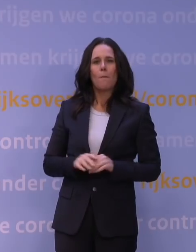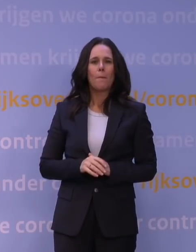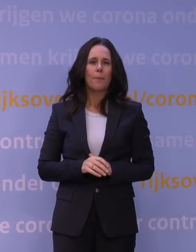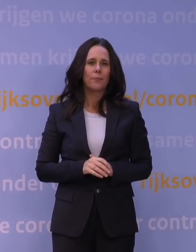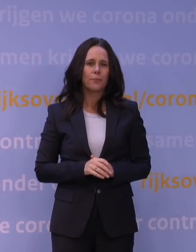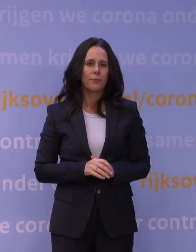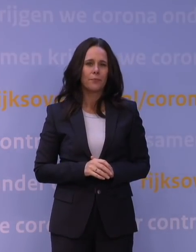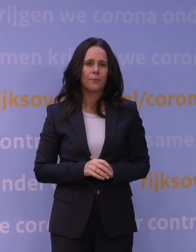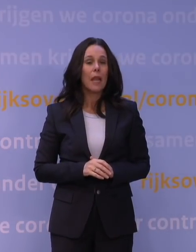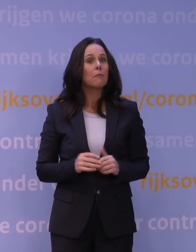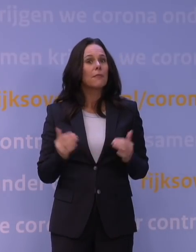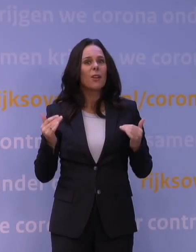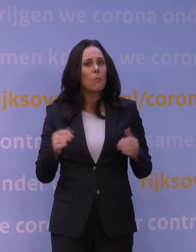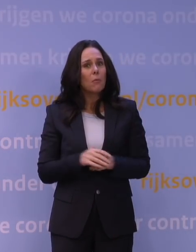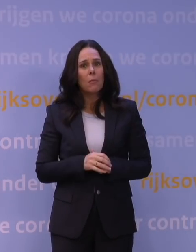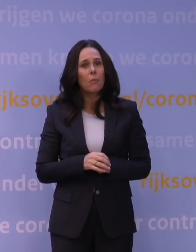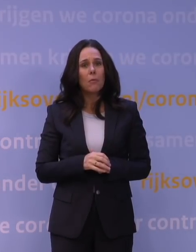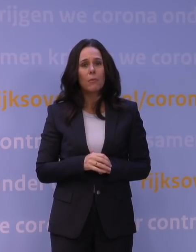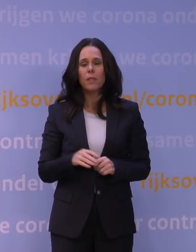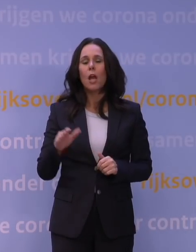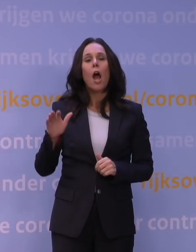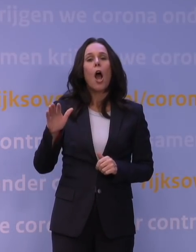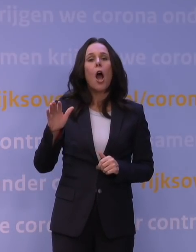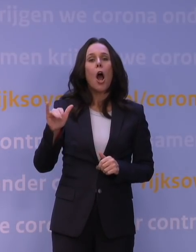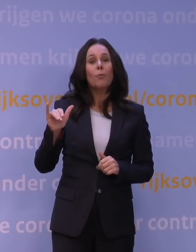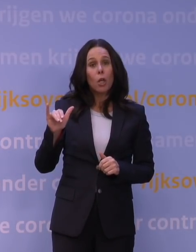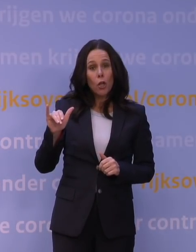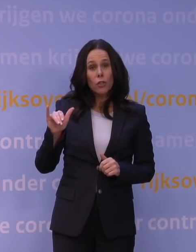En waarom komt dat? Eigenlijk omdat die omikronvariant te veel afwijkt